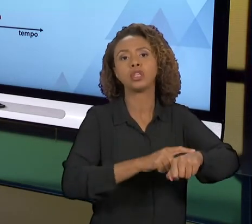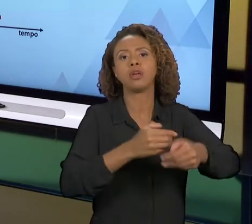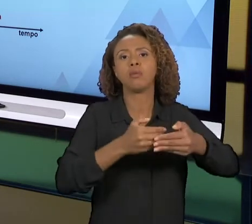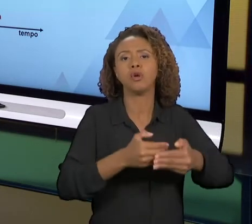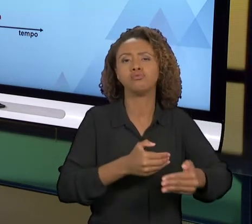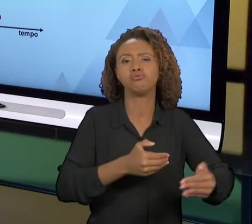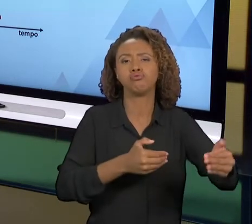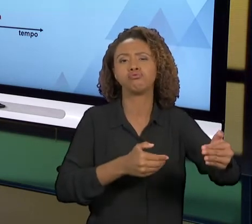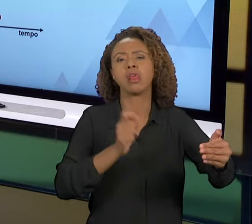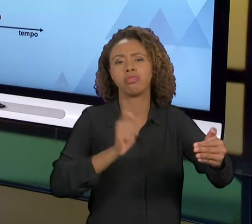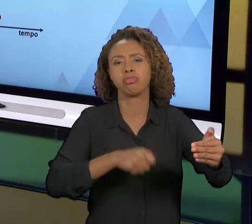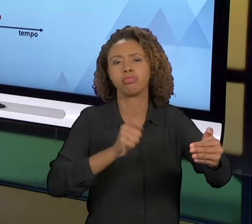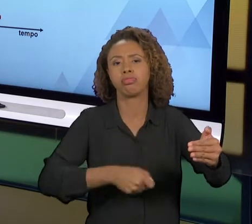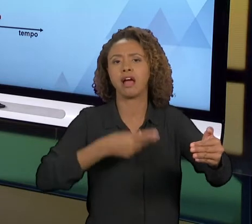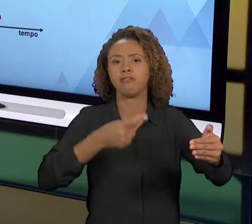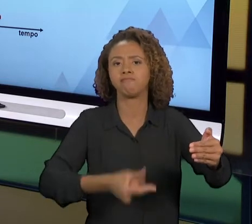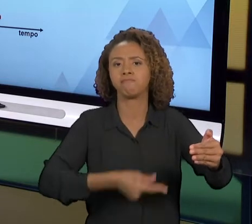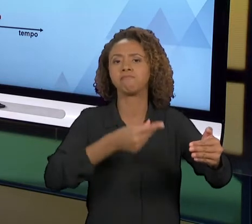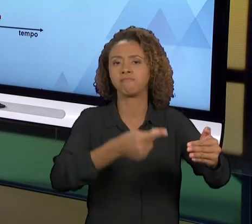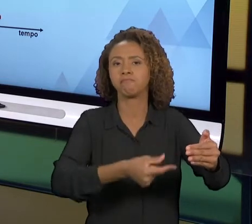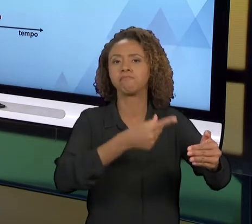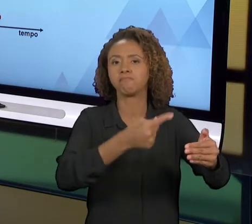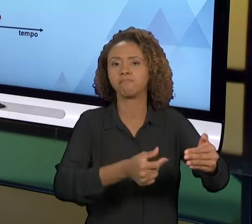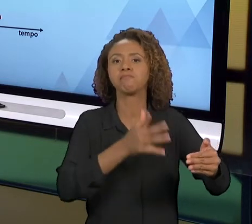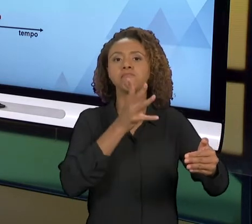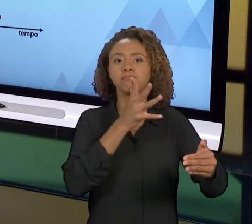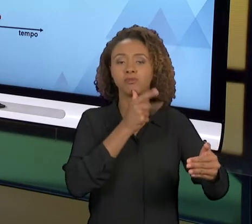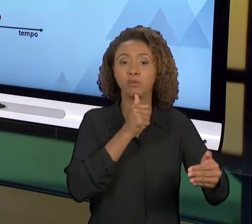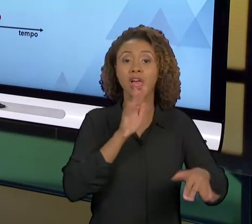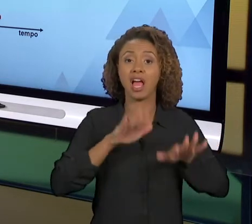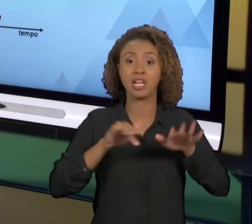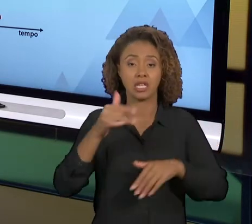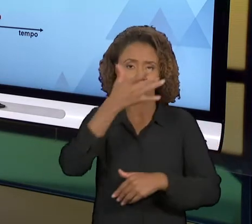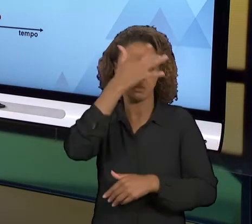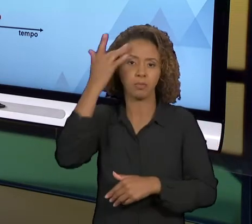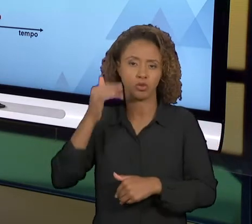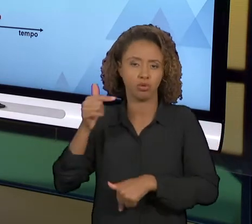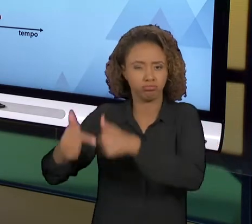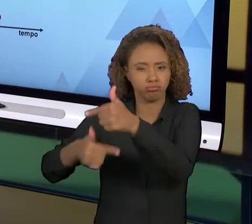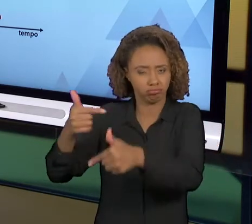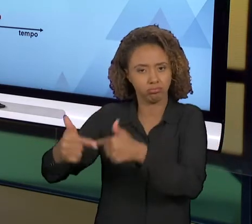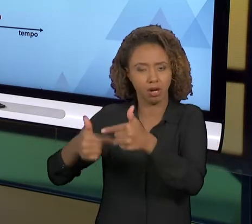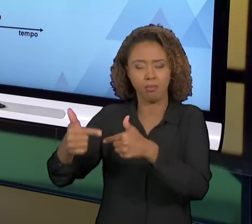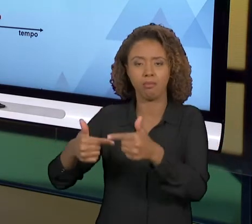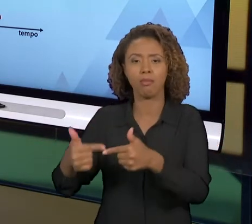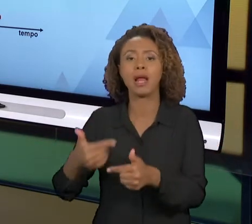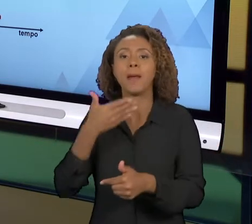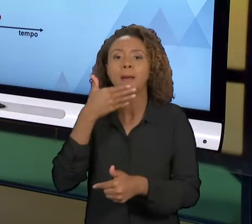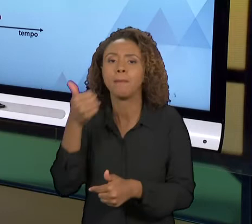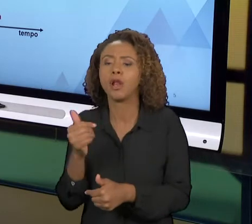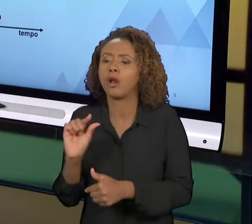PARA UM TRABALHADOR É MUITO MAIS FÁCIL ELE MUDAR PEQUENAS COISAS NO TRABALHO DELE DO QUE DIZER PRA "OLHA, AGORA VOCÊ NÃO VAI FAZER MAIS ISSO,